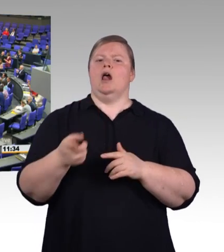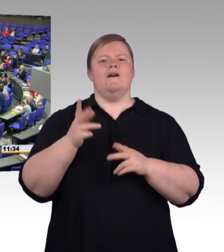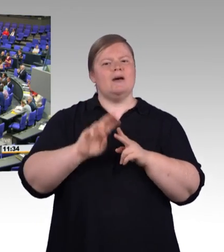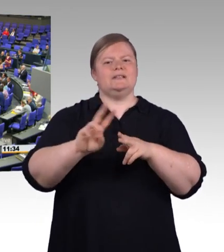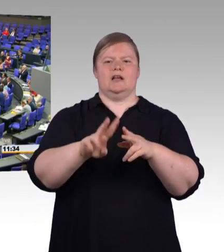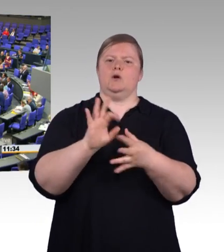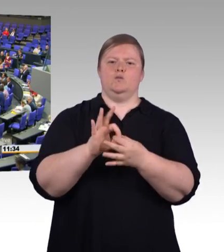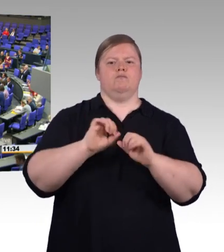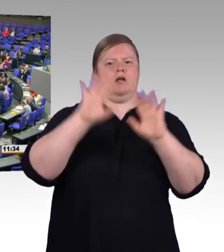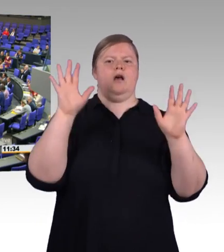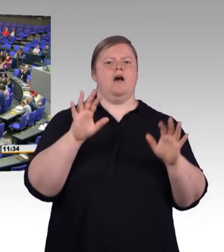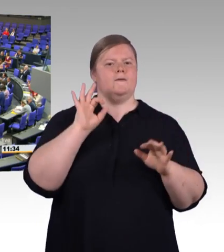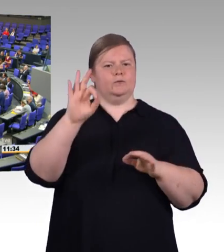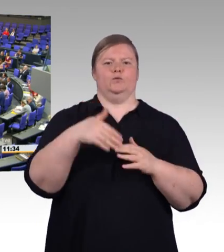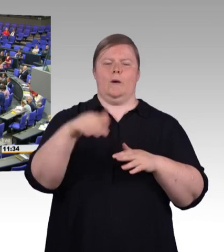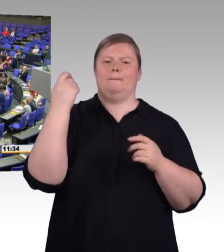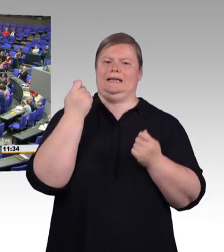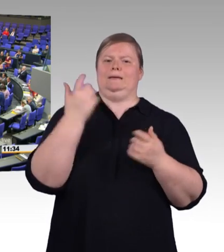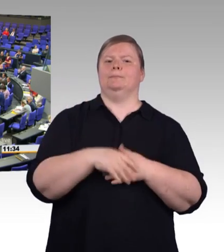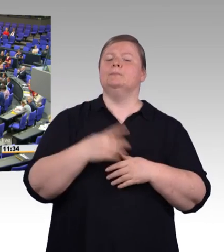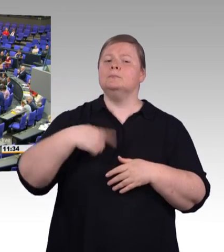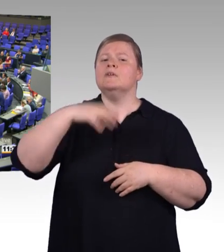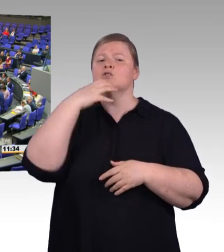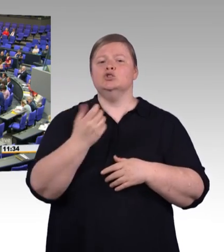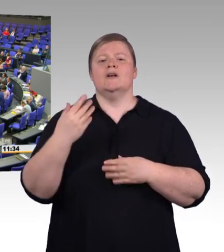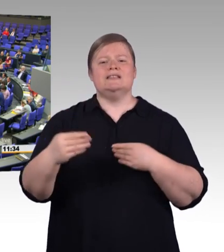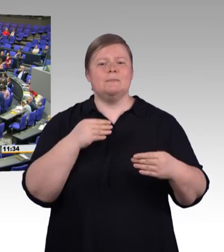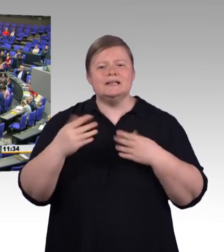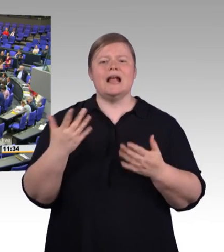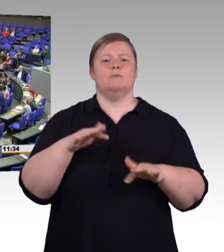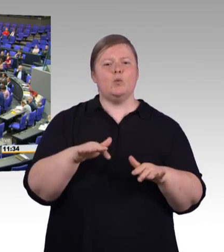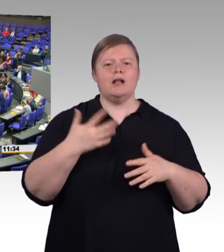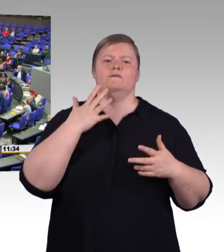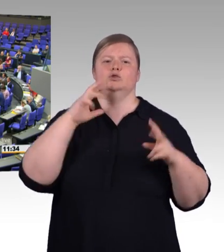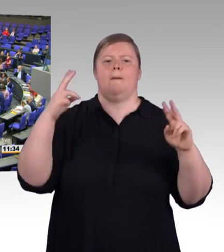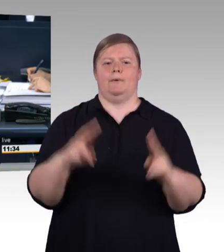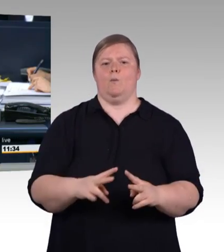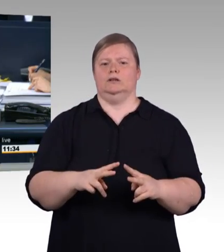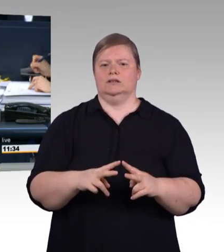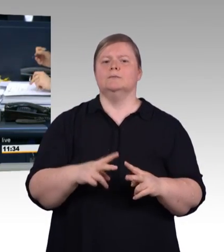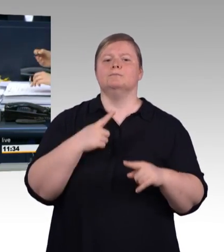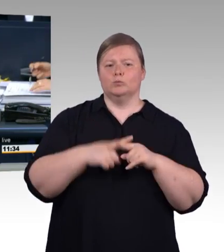(Beifall) (Präsidium) Vielen Dank, Frau Ministerin. Als nächster Redner hat das Wort der Kollege